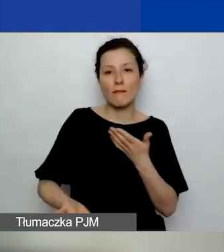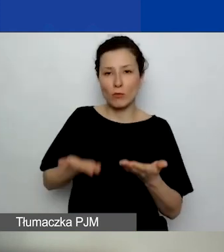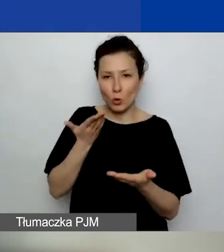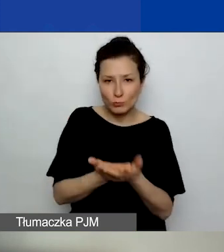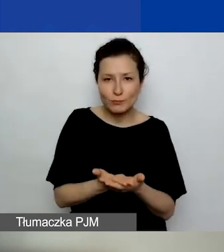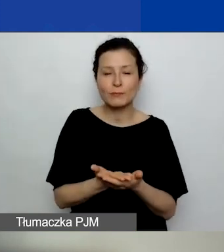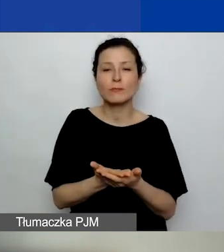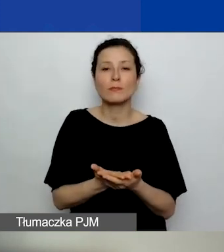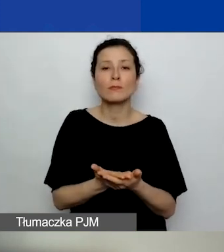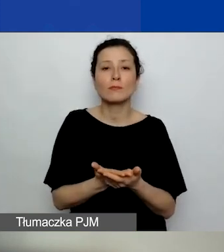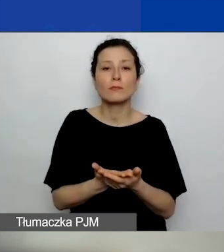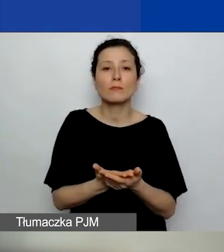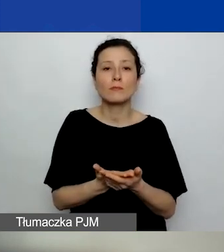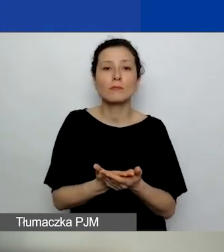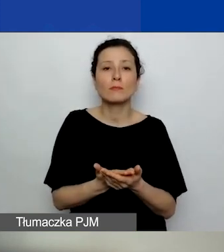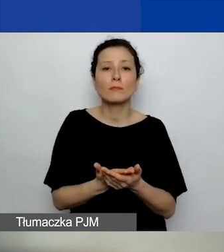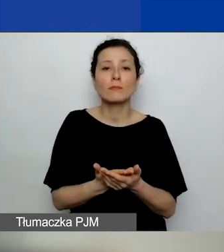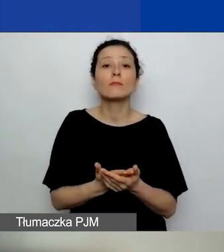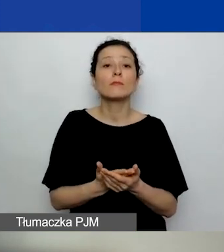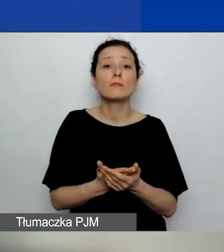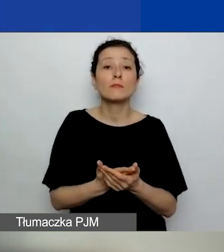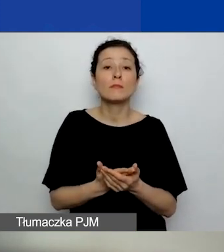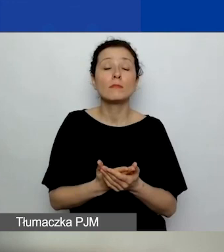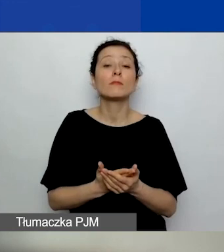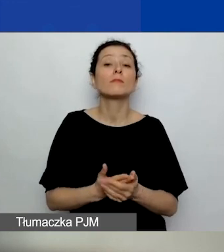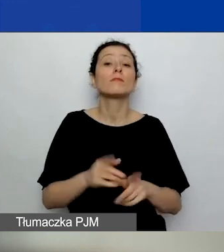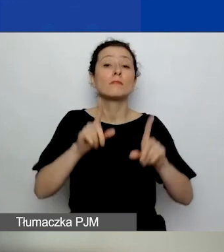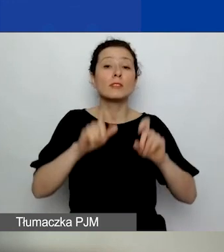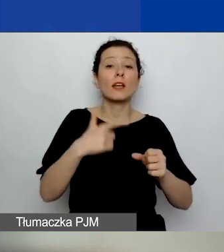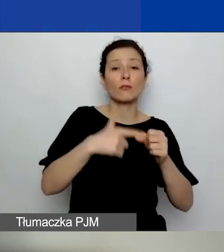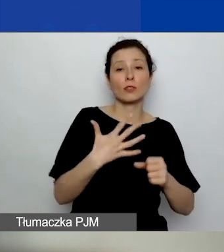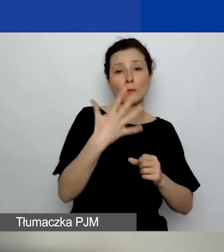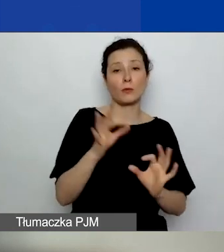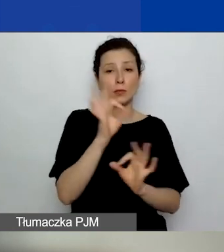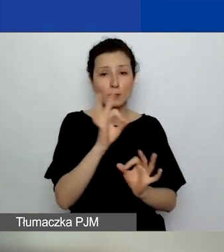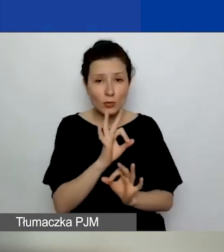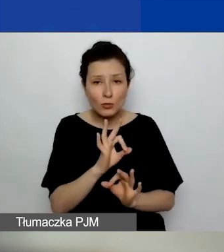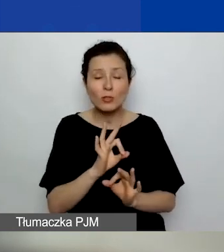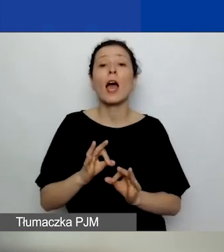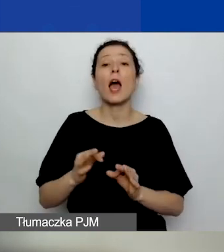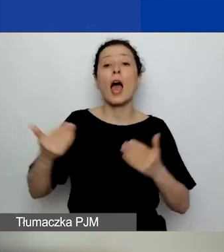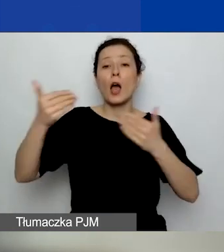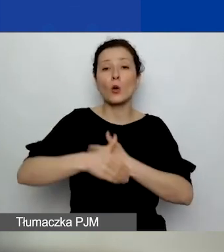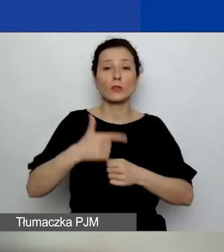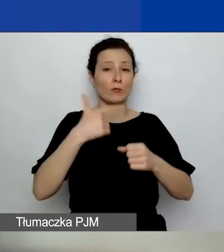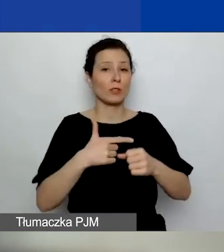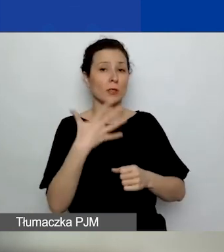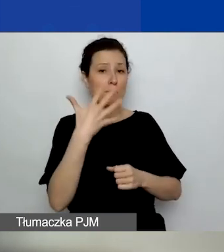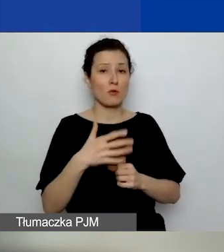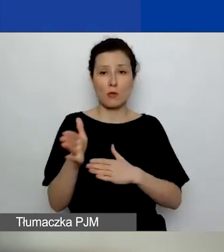Generator został otwarty 25 stycznia. Zamkniemy go 25 marca o godzinie 12.00.